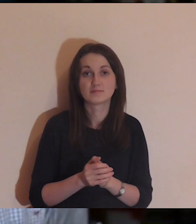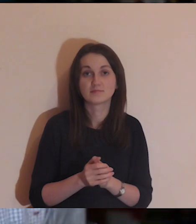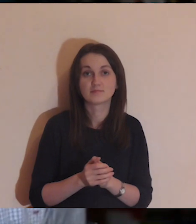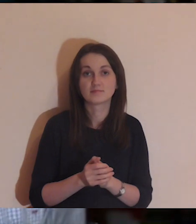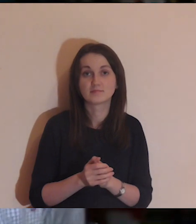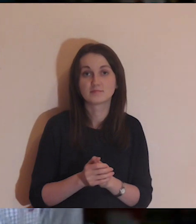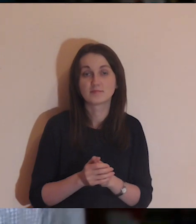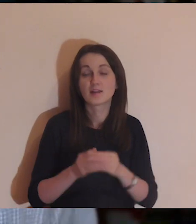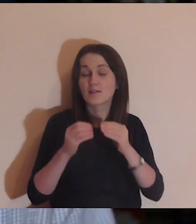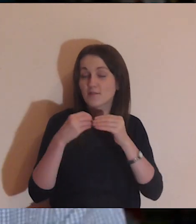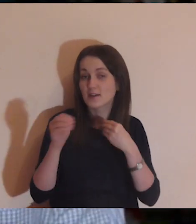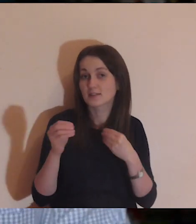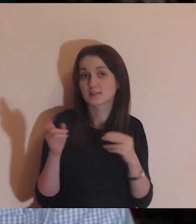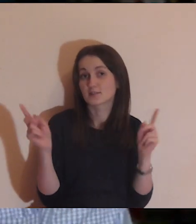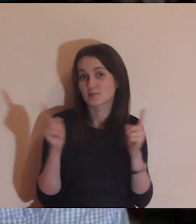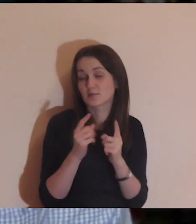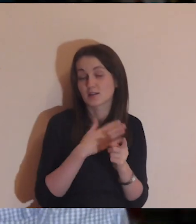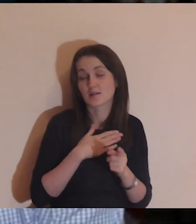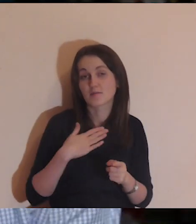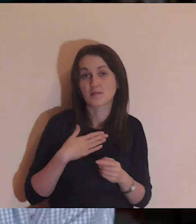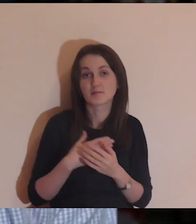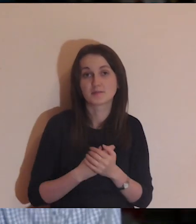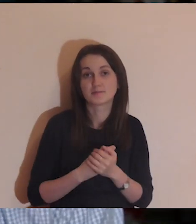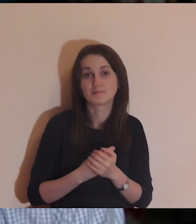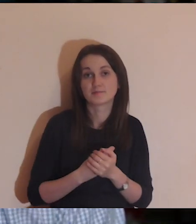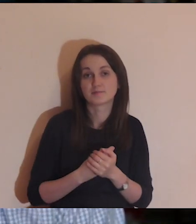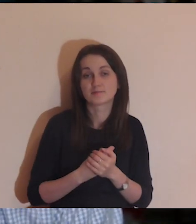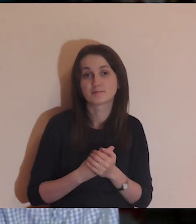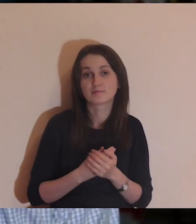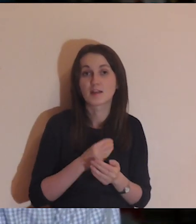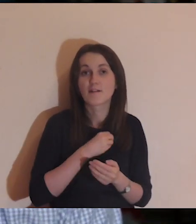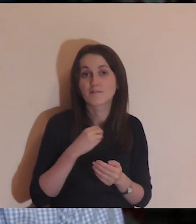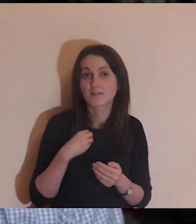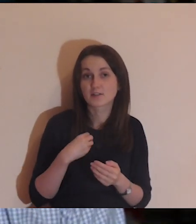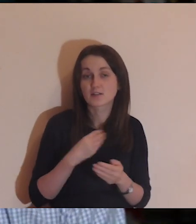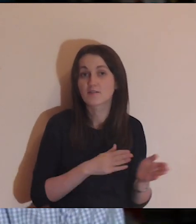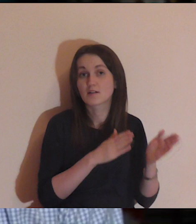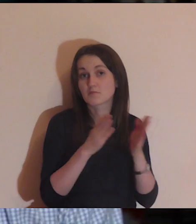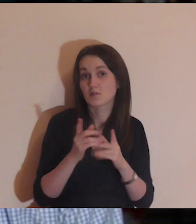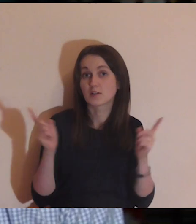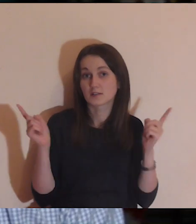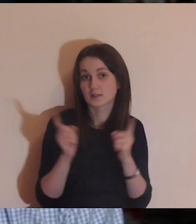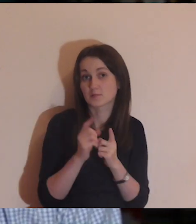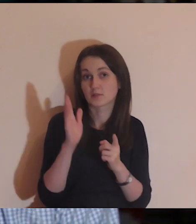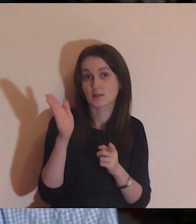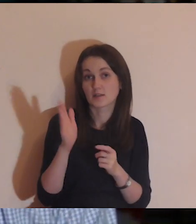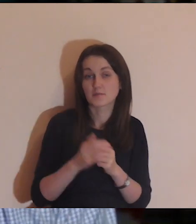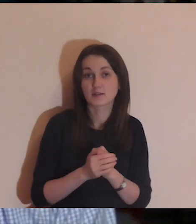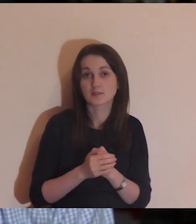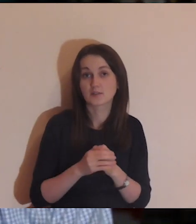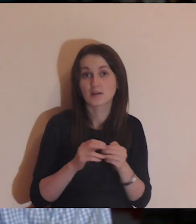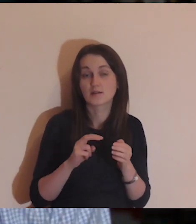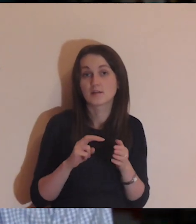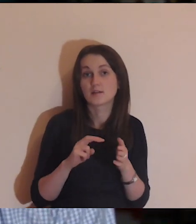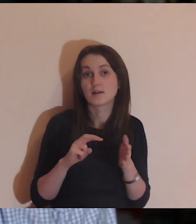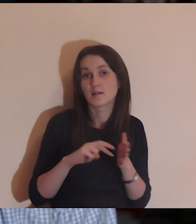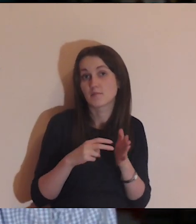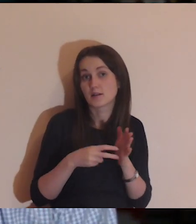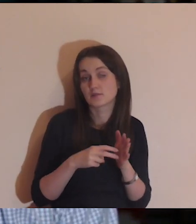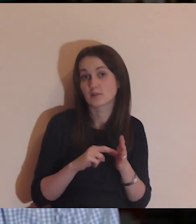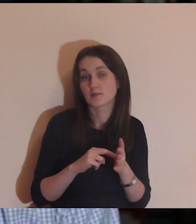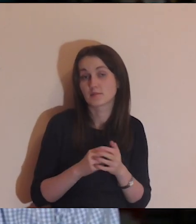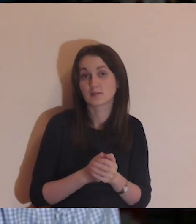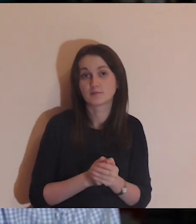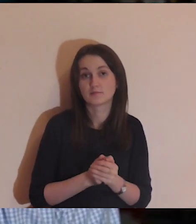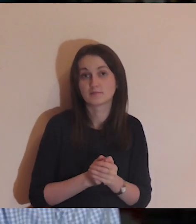W Warszawie będzie kolejne nasze spotkanie już jest ono planowane.